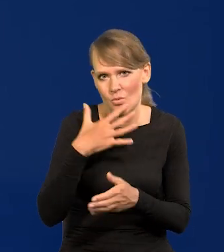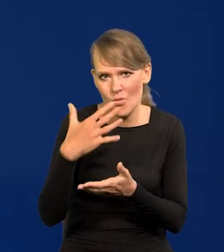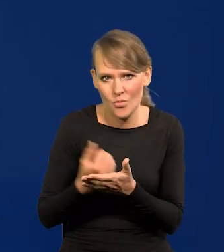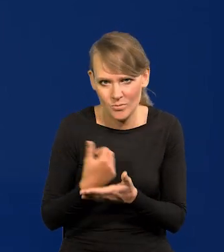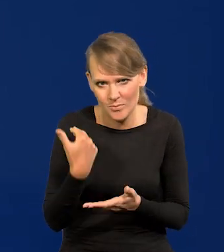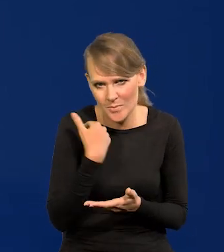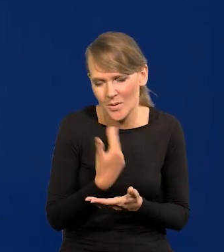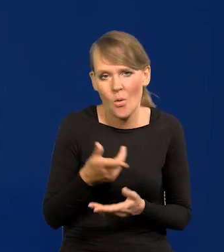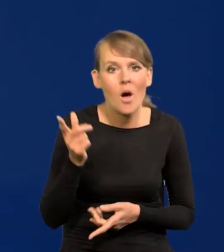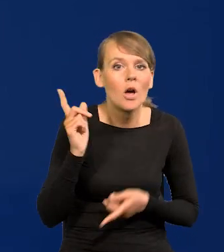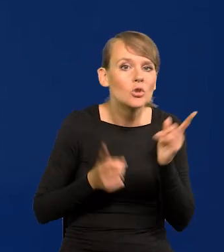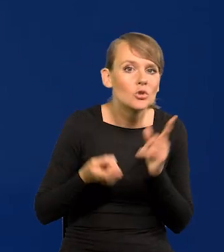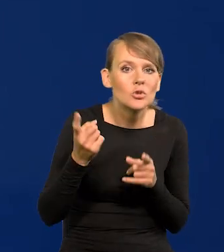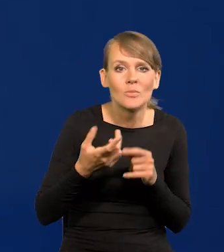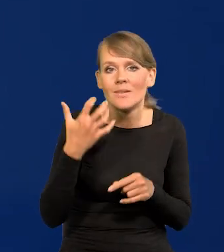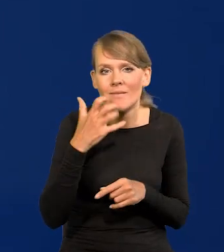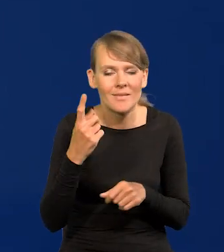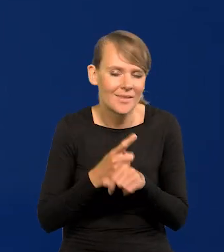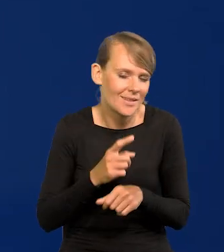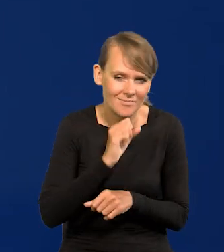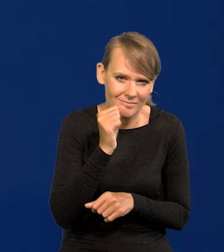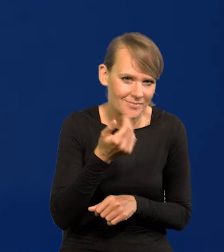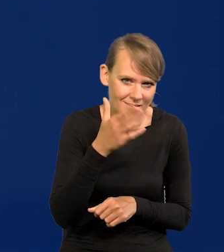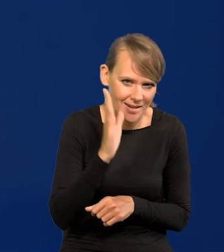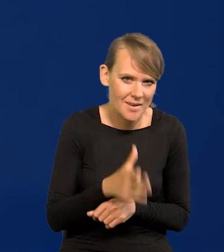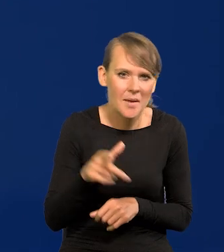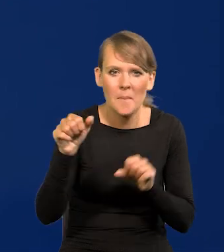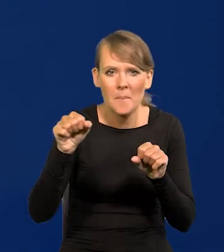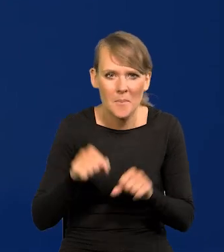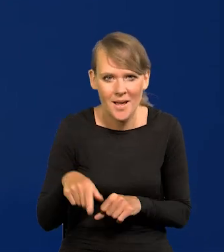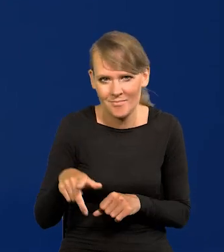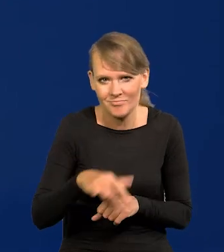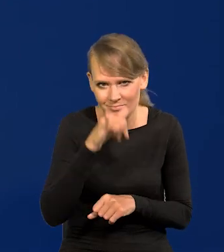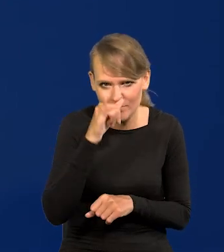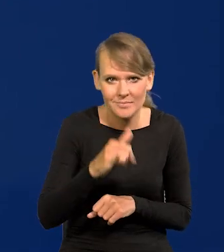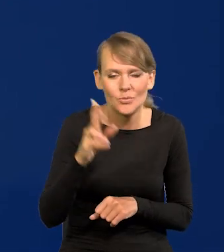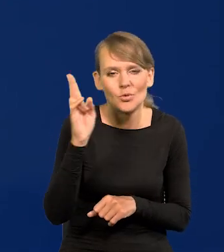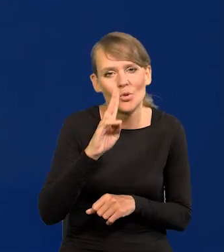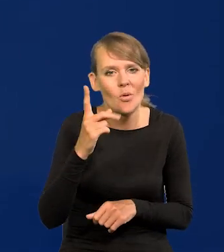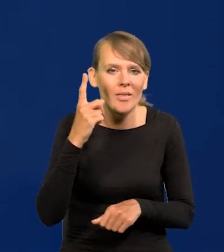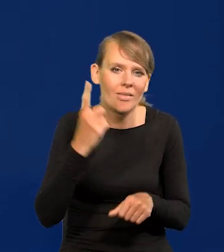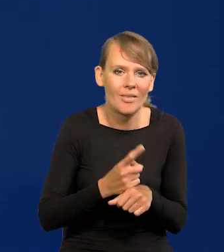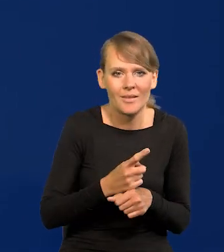Żadnych pochopnych decyzji nie podejmiemy. Nie ma takiego mechanizmu w banku, żeby ktoś podjął pochopną decyzję.